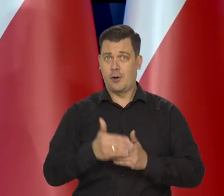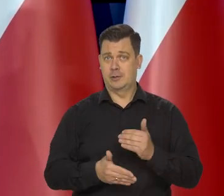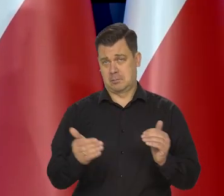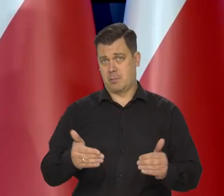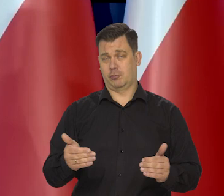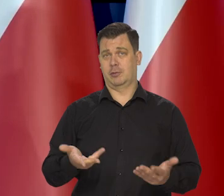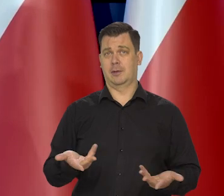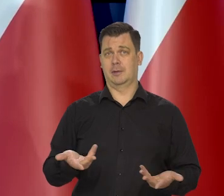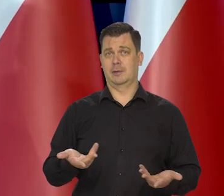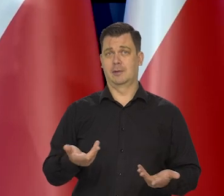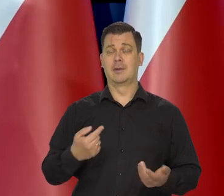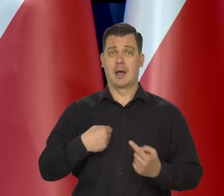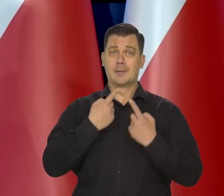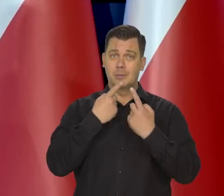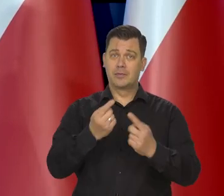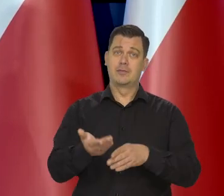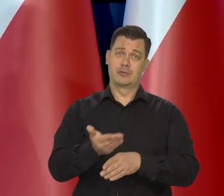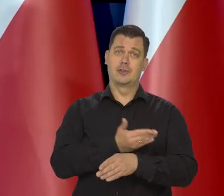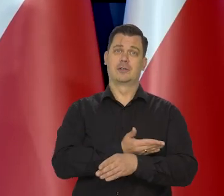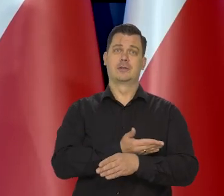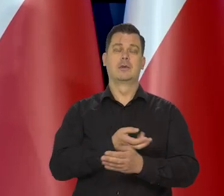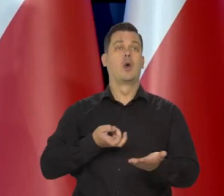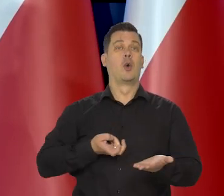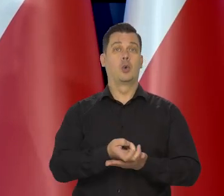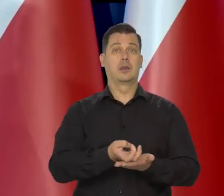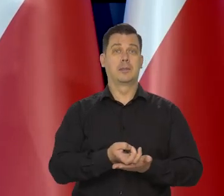co zapowiadaliśmy, że do końca lutego tego na pewno nie zrobimy,